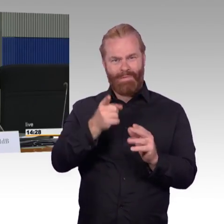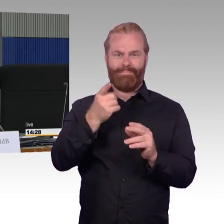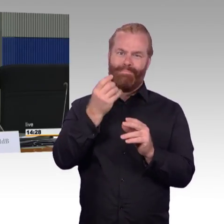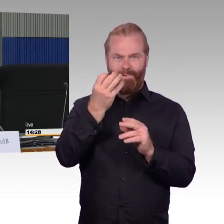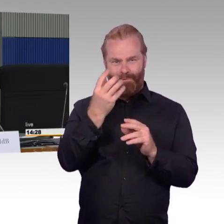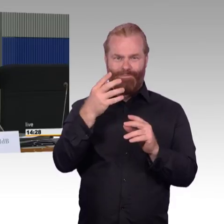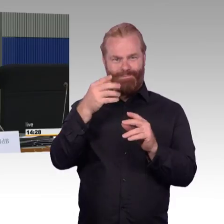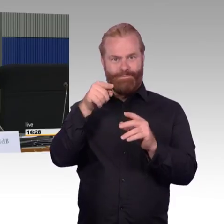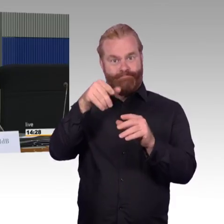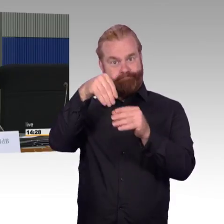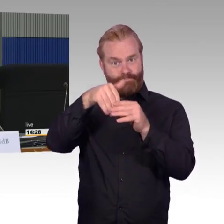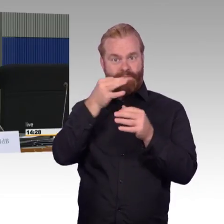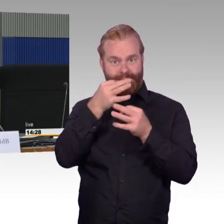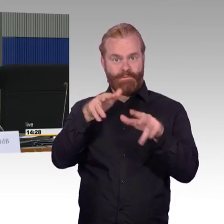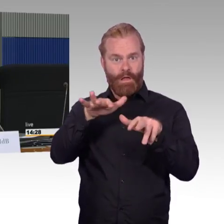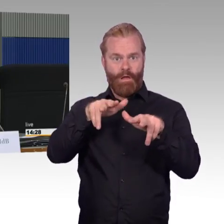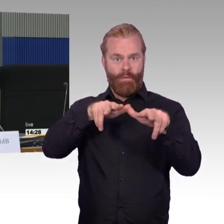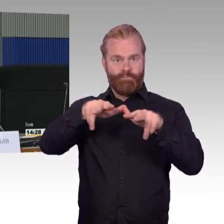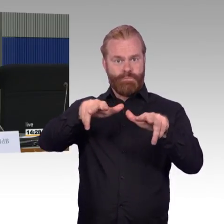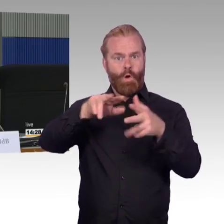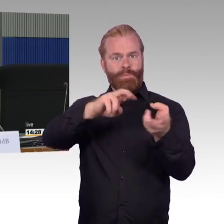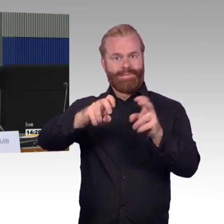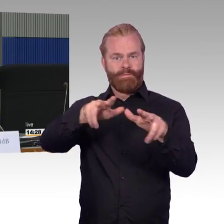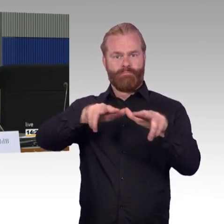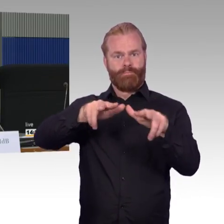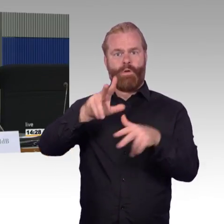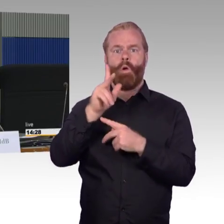machen Sie das zusammen, wenn Sie einen Bahnhof angehen bautechnisch